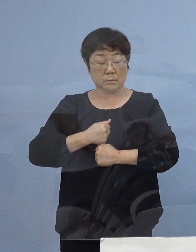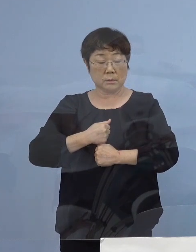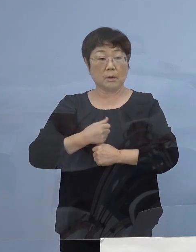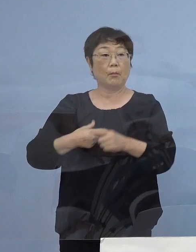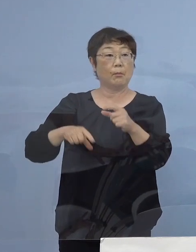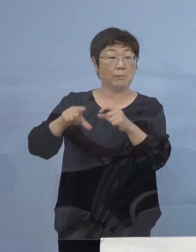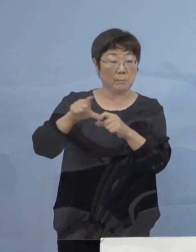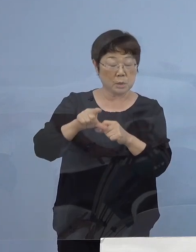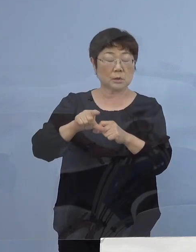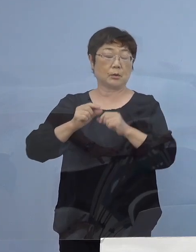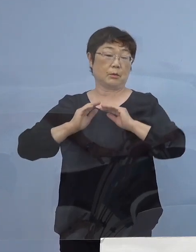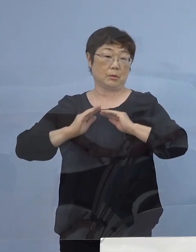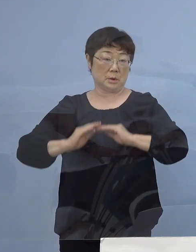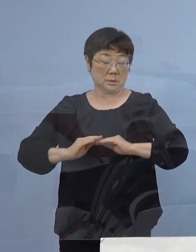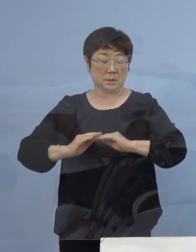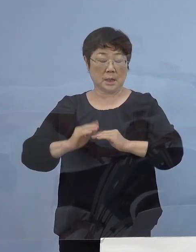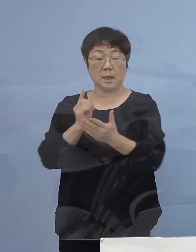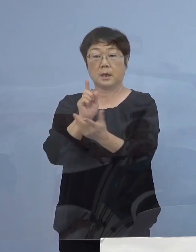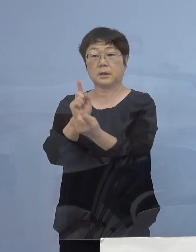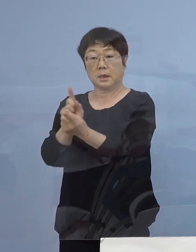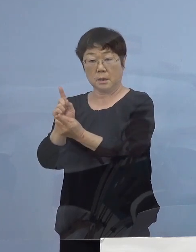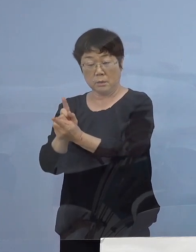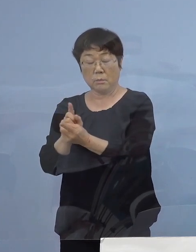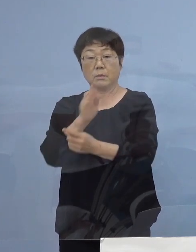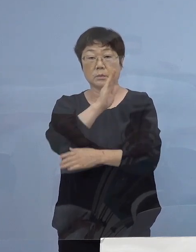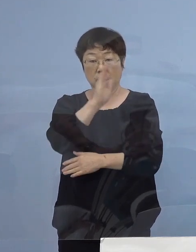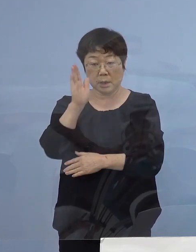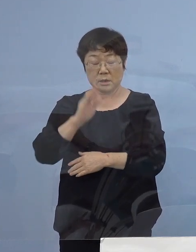慎重に対応をしていただきたいと思います